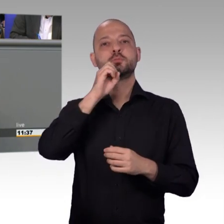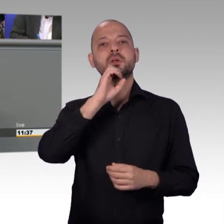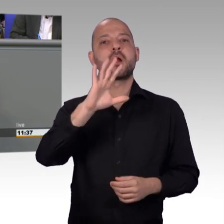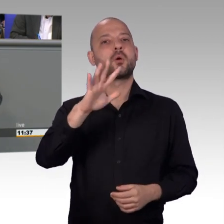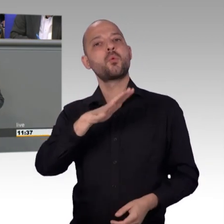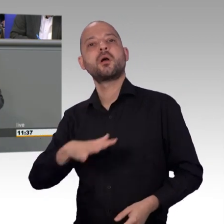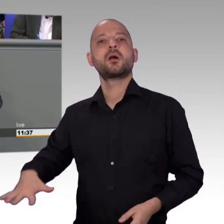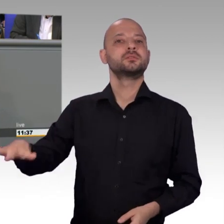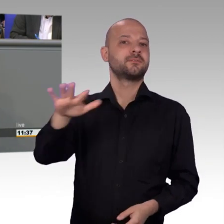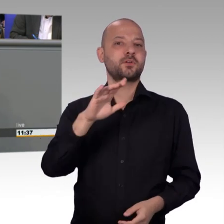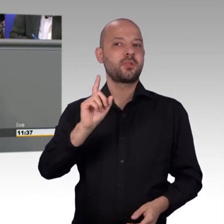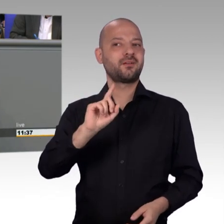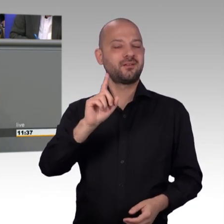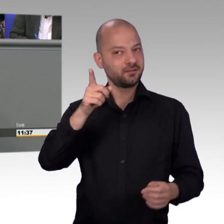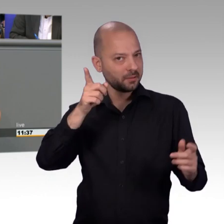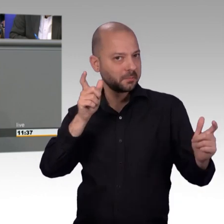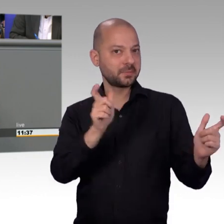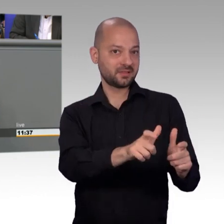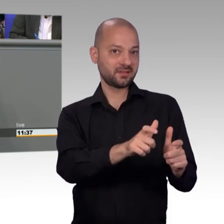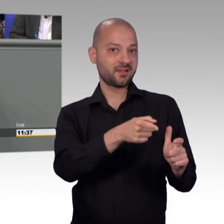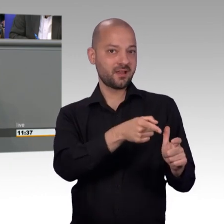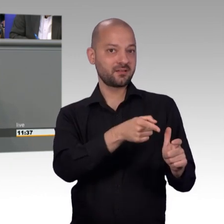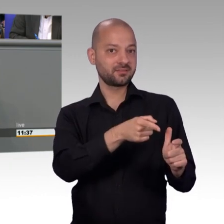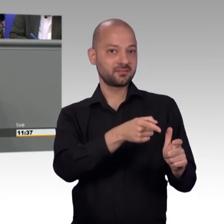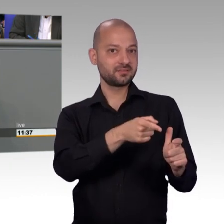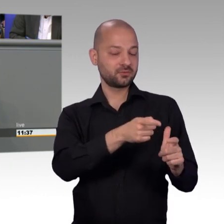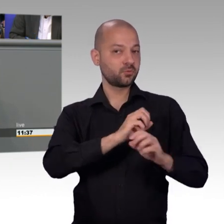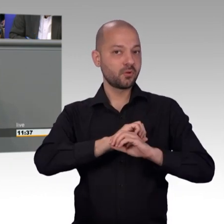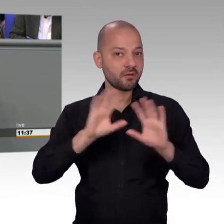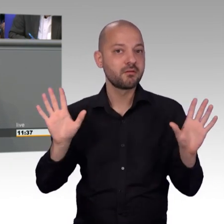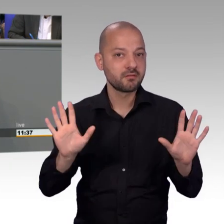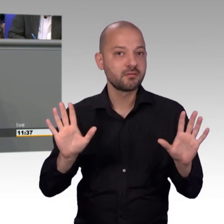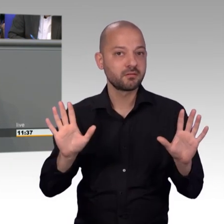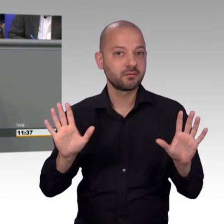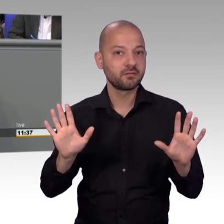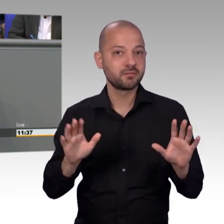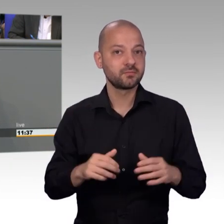ganz herzlichen Dank an unsere Mitarbeiterinnen und Mitarbeiter im Ausschussdienst. [Beifall]